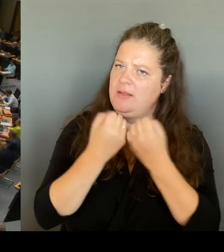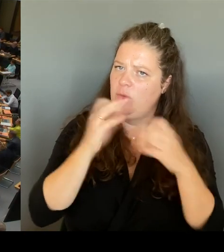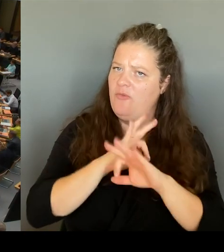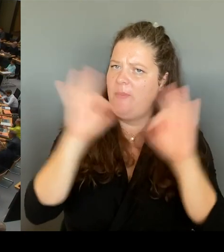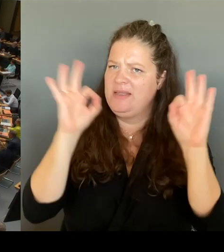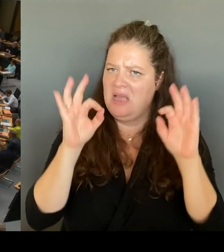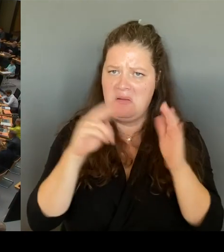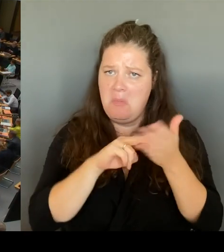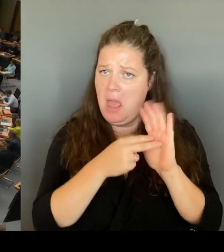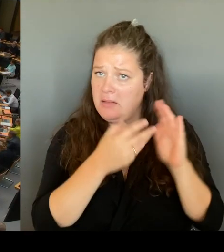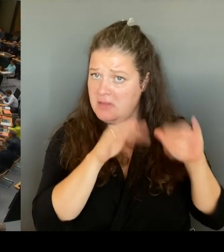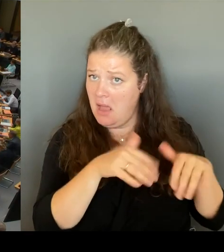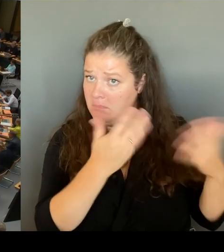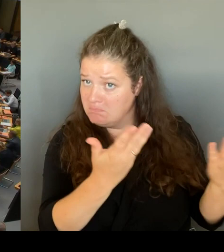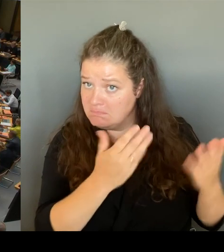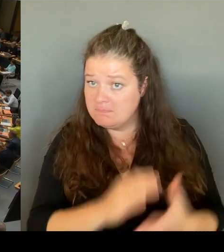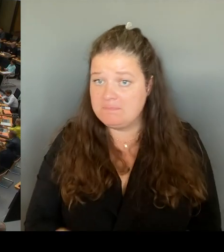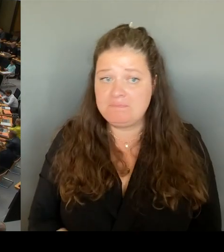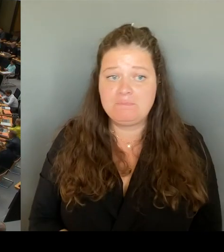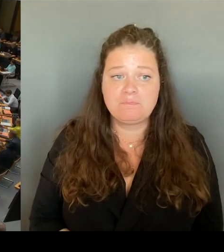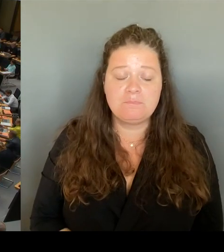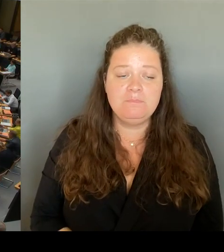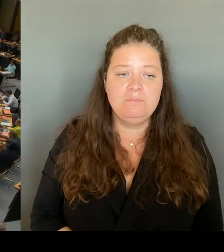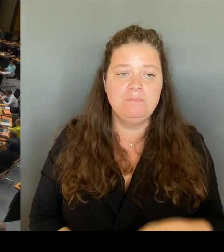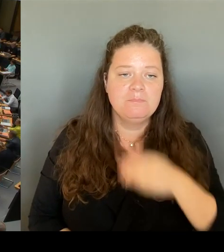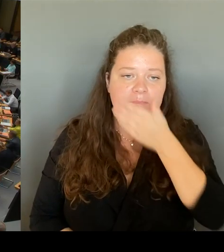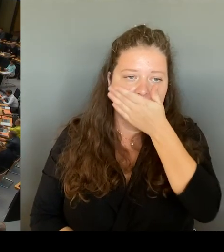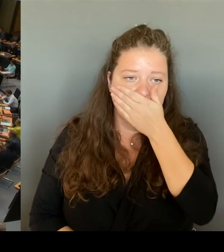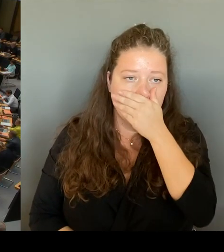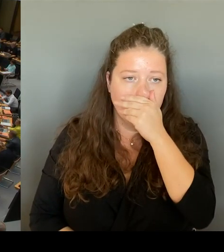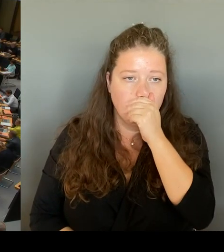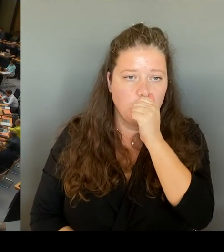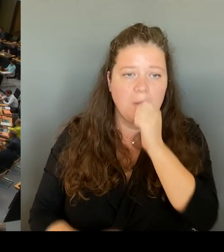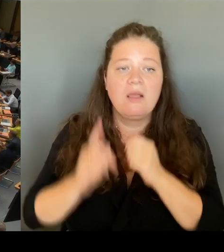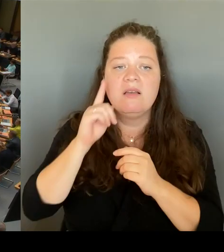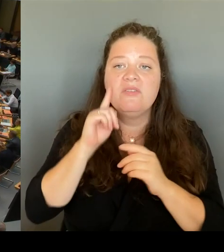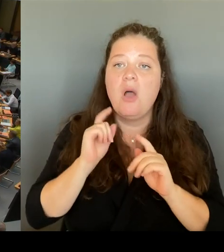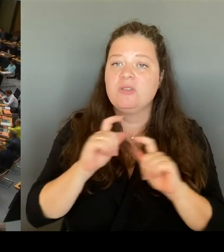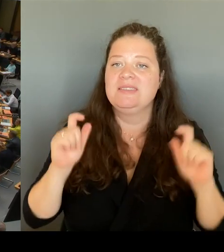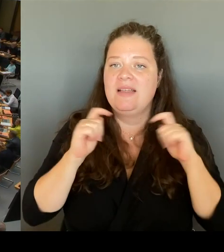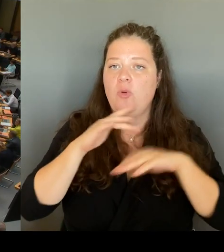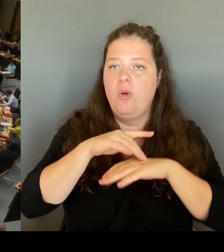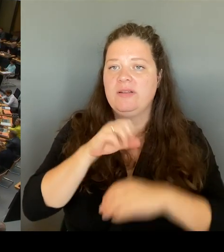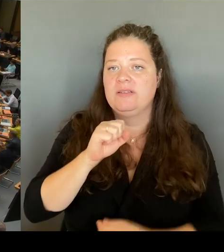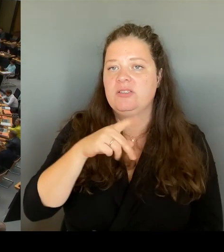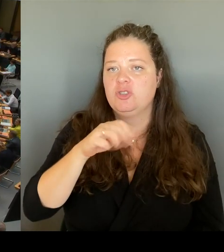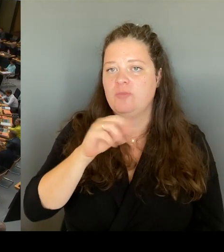(Rednerwechsel) Frau Senatorin Spranger, bitte schön. (Rednerwechsel) Ja, herzlichen Dank, verehrte Frau Präsidentin.